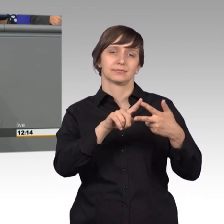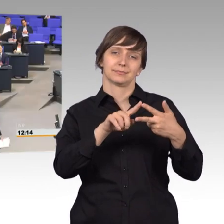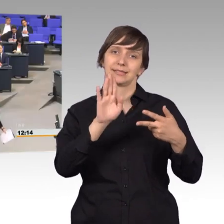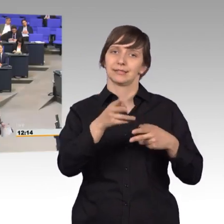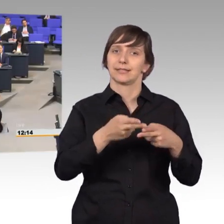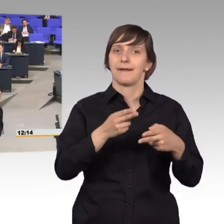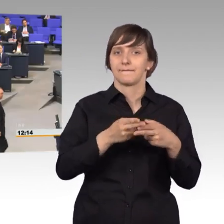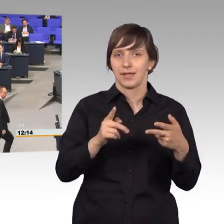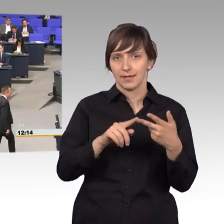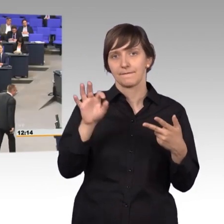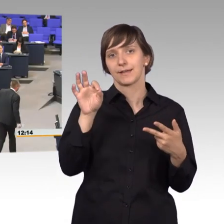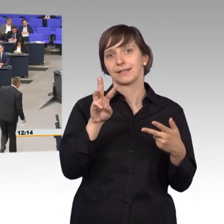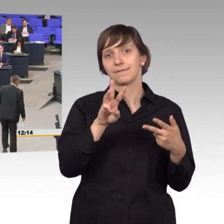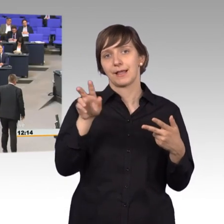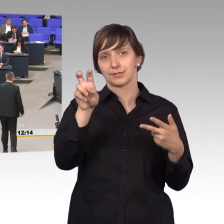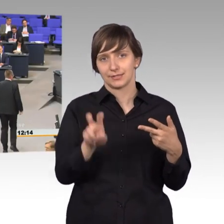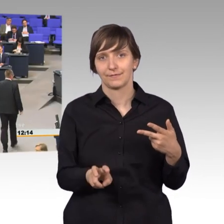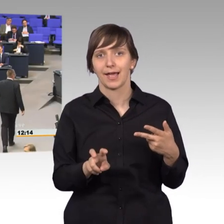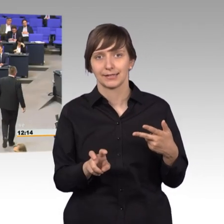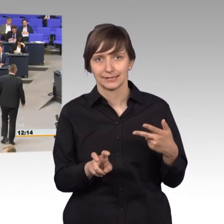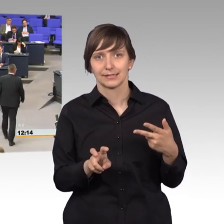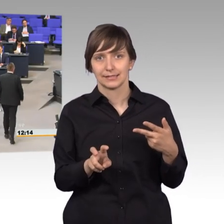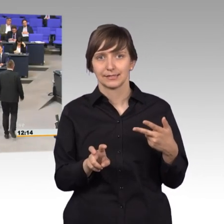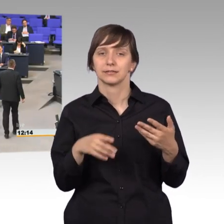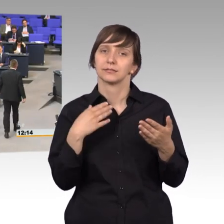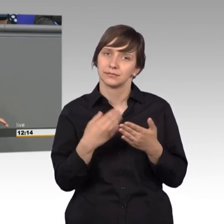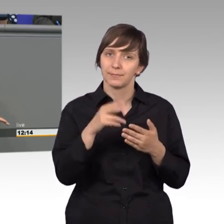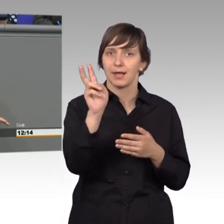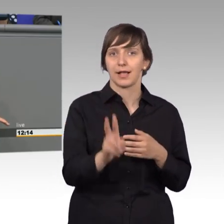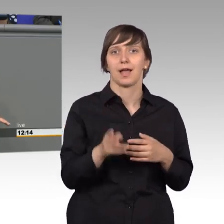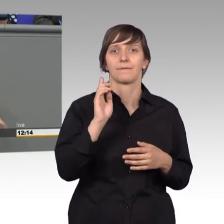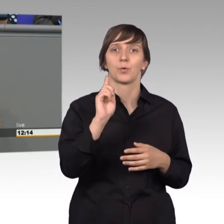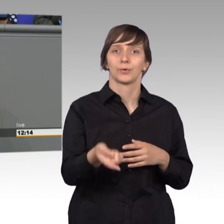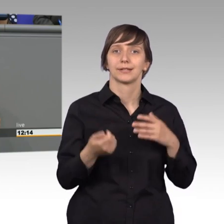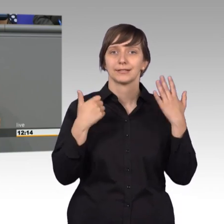Friedrich Wilhelm II, vollendet dem Paragraf 156 Absatz2 Ziffer 20